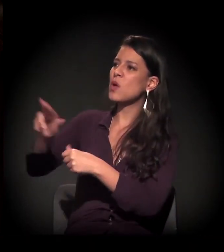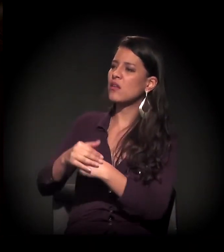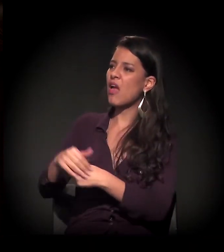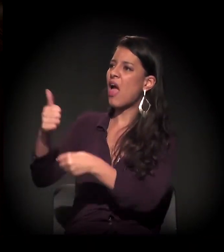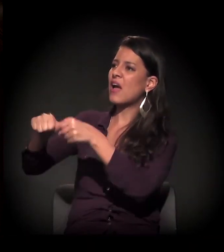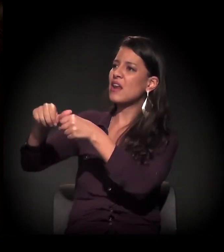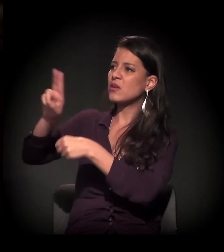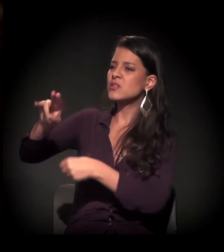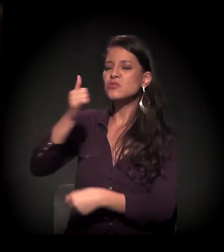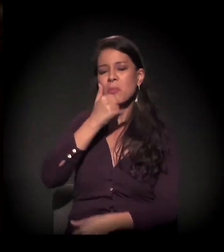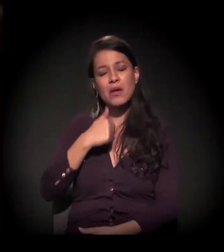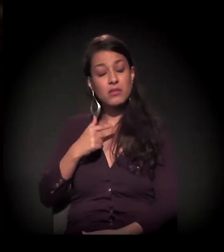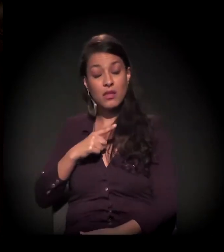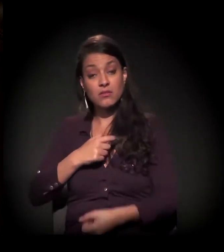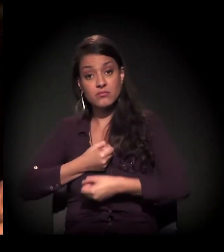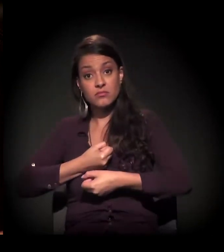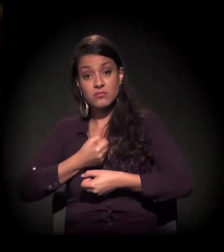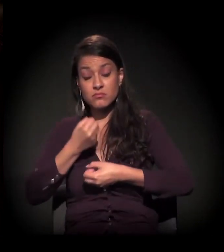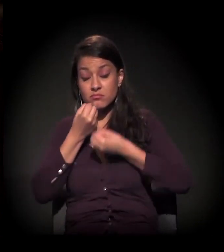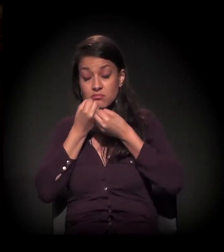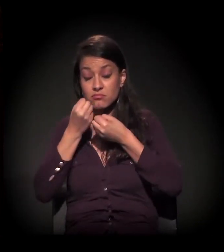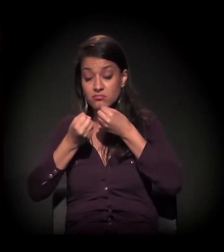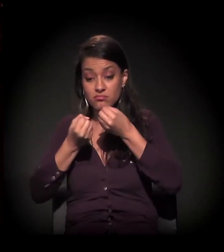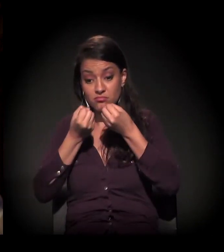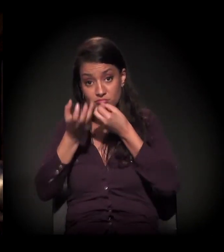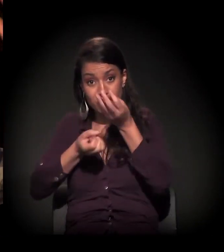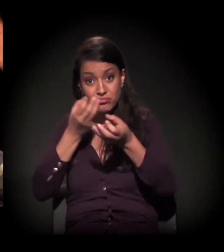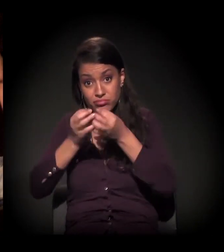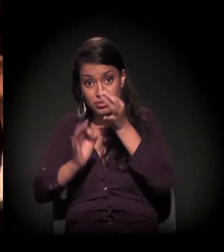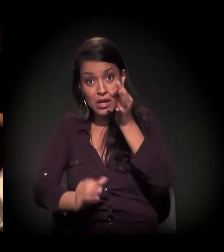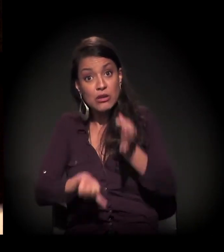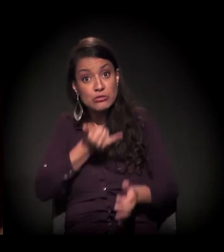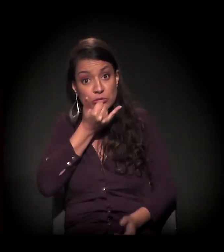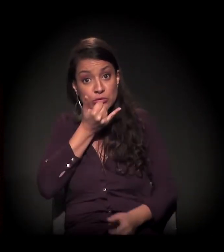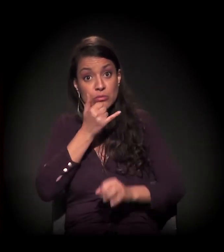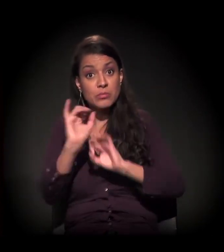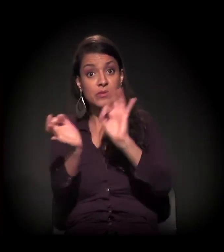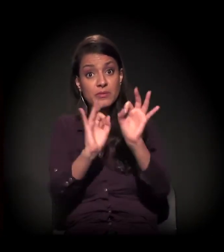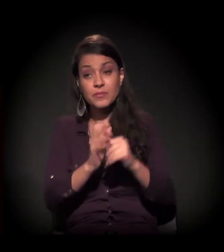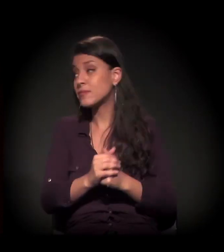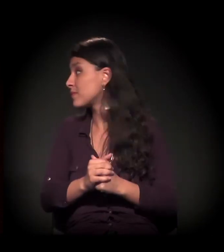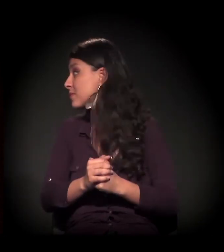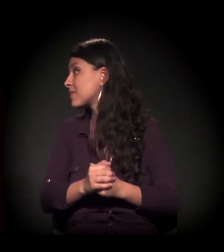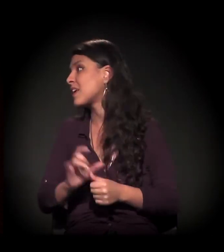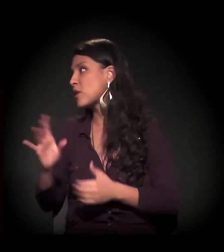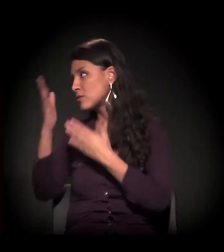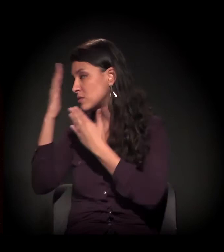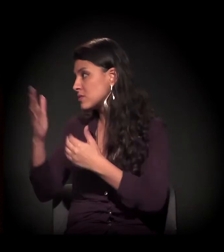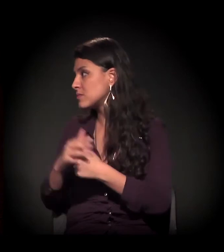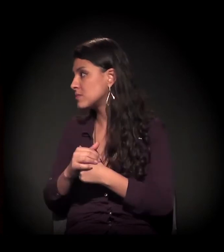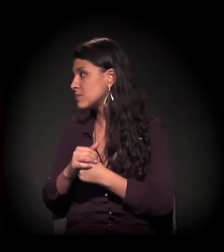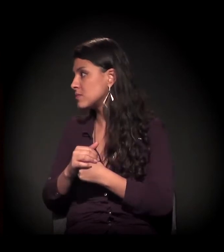É isso. Eu tinha muita coisa para falar, mas eu não vou tomar mais o tempo de vocês. Perdão. Perdão à organização. A gente só tem a agradecer.